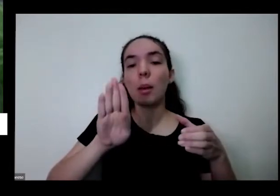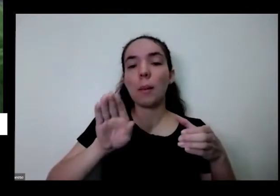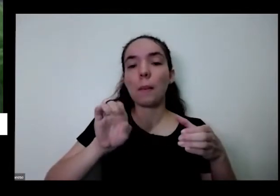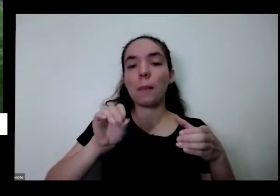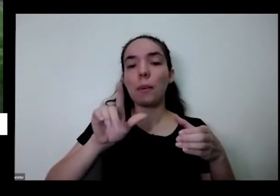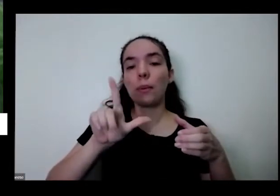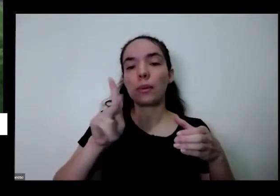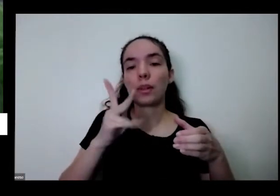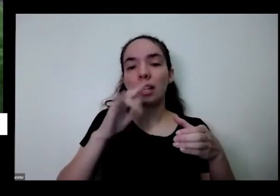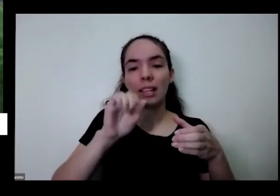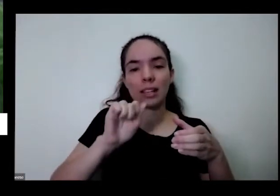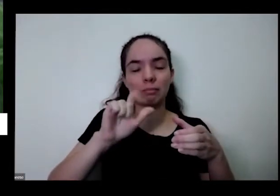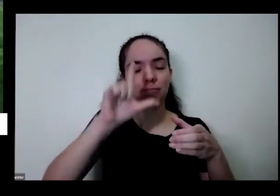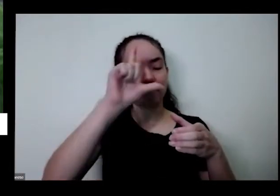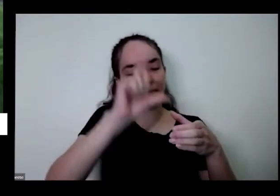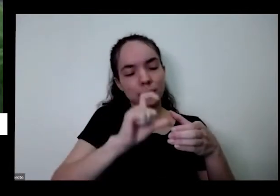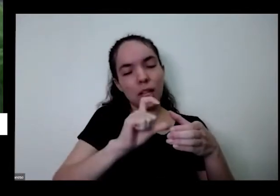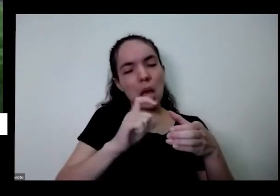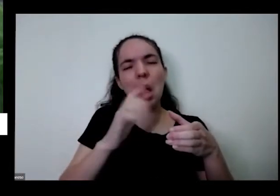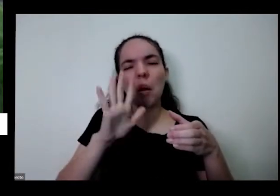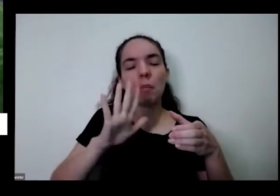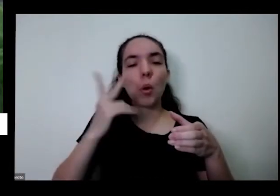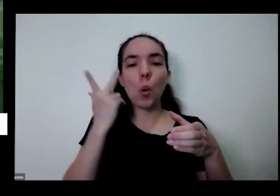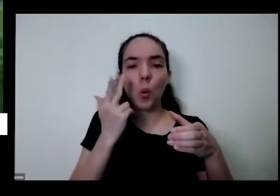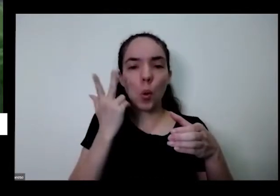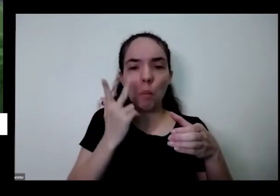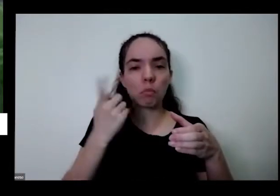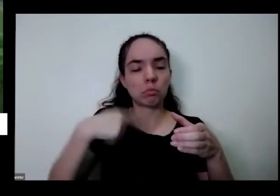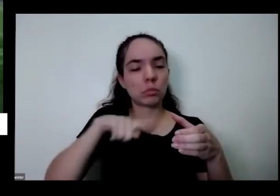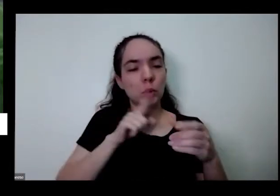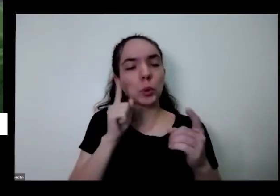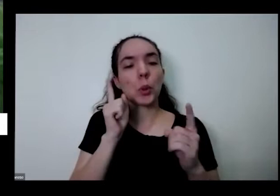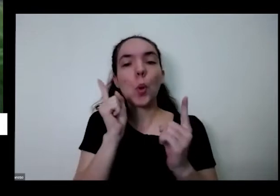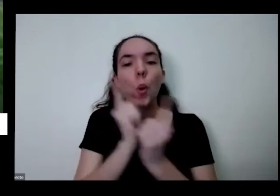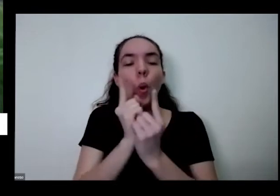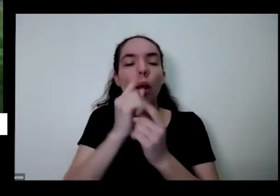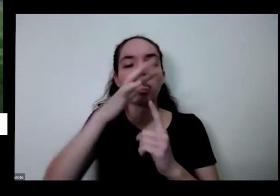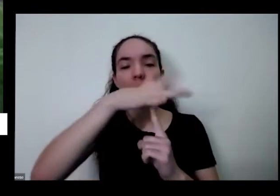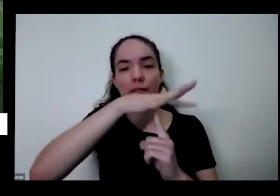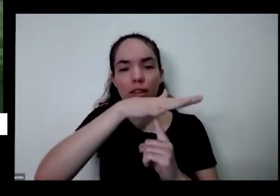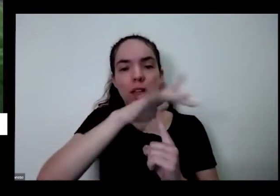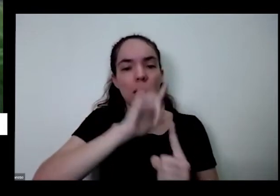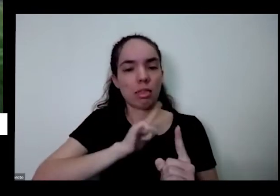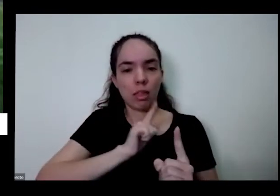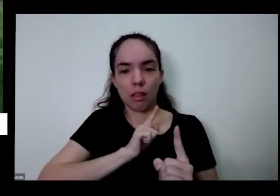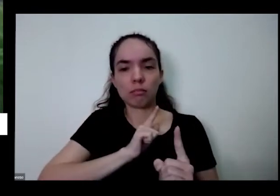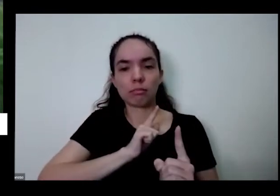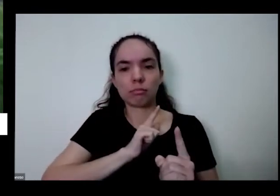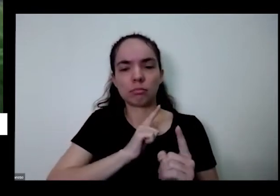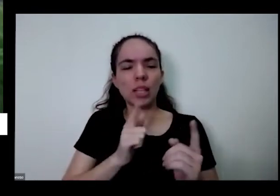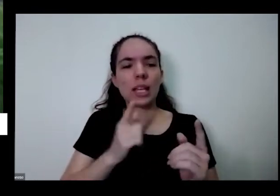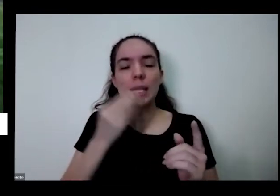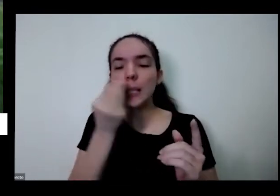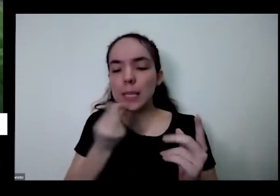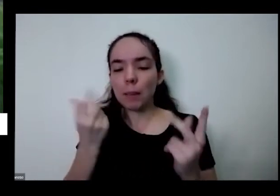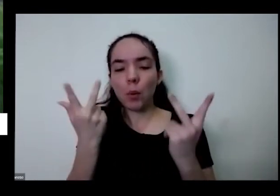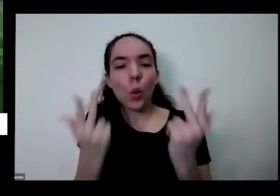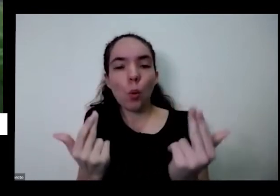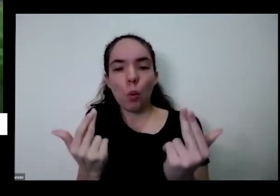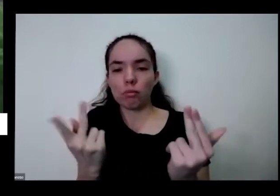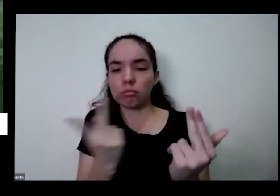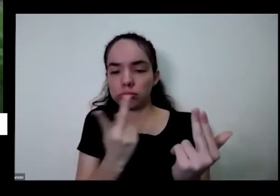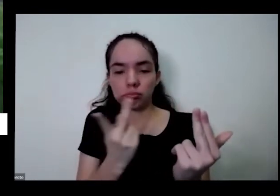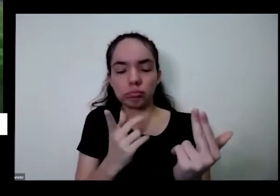bolinha pequena mas dessas mais comuns que a gente vê na feirinha e ambas têm o mesmo sabor tão e mas